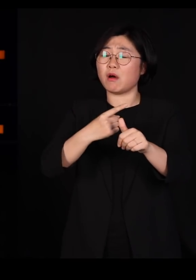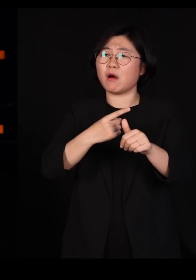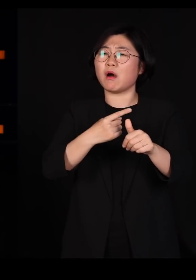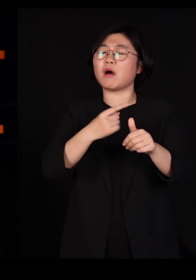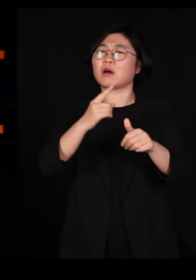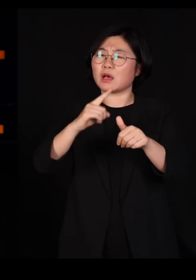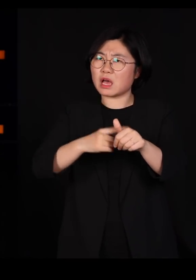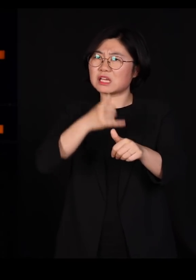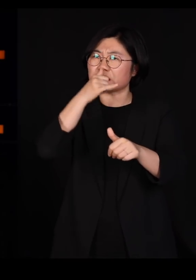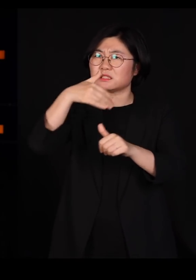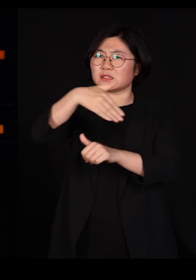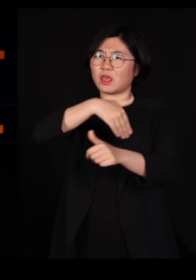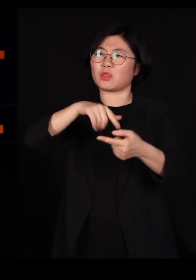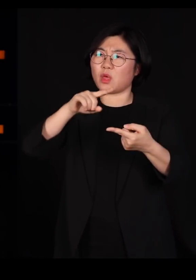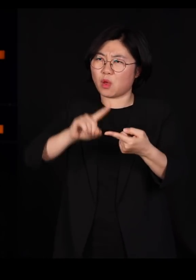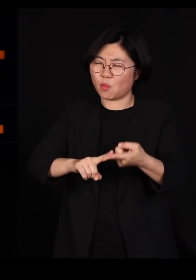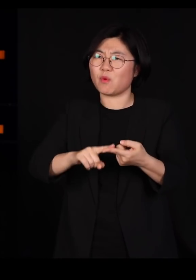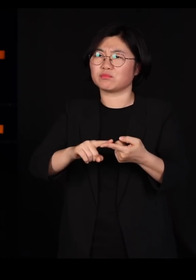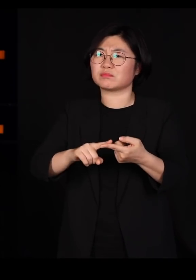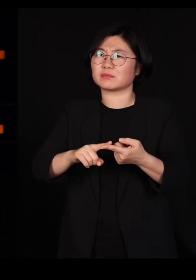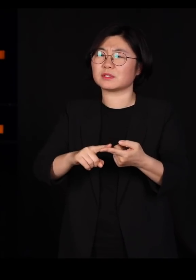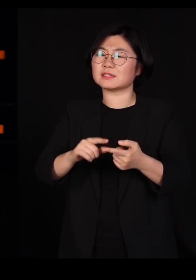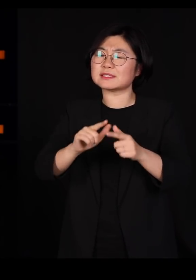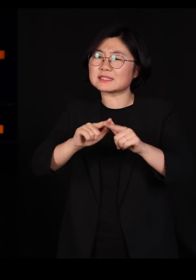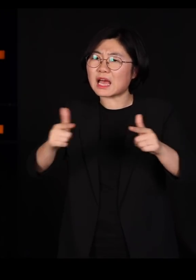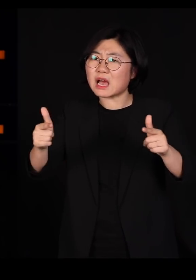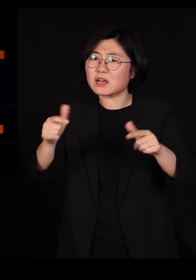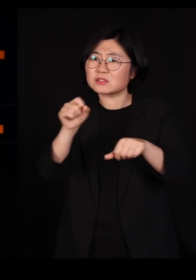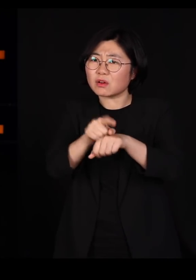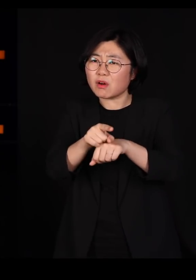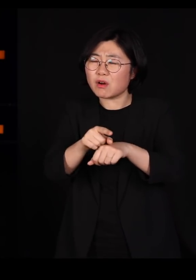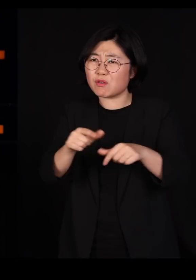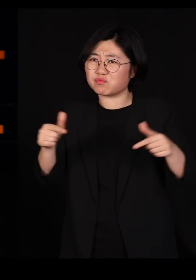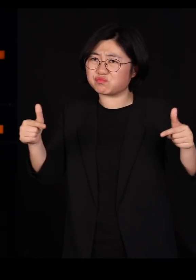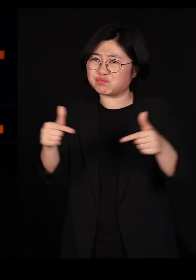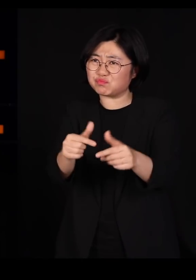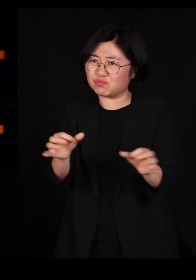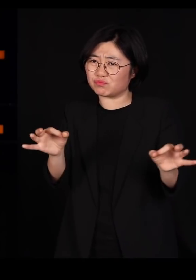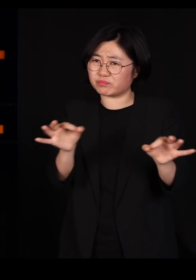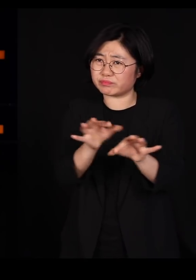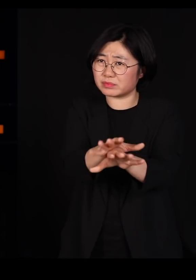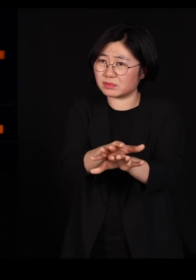우리가 하는 일들은 어쩌면 한결같이 그렇게 다양성을 줄이고